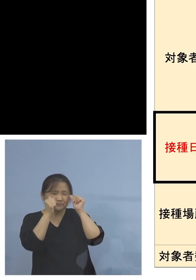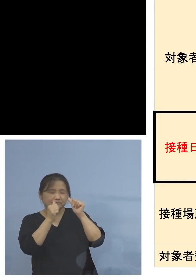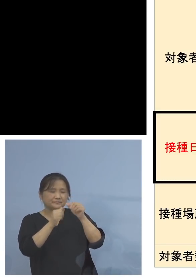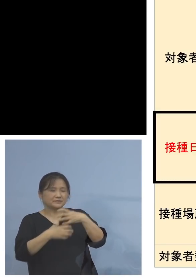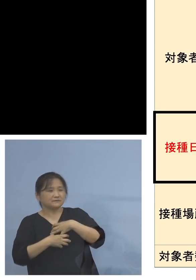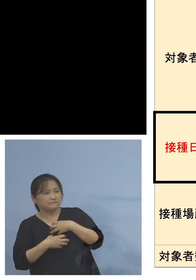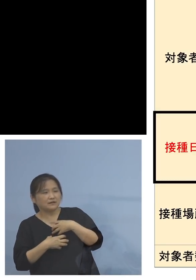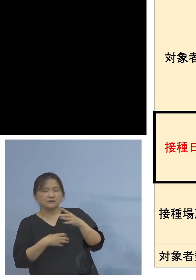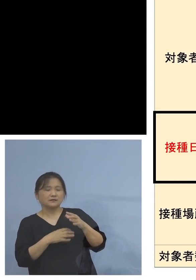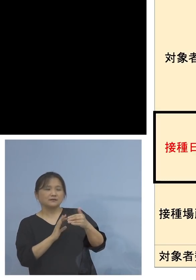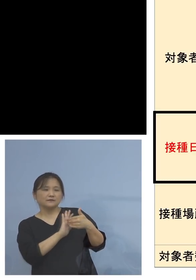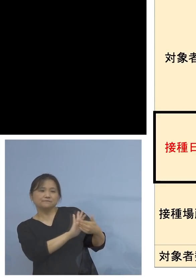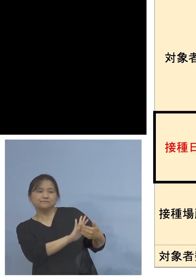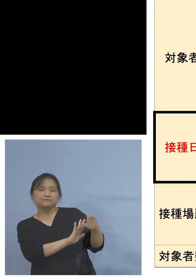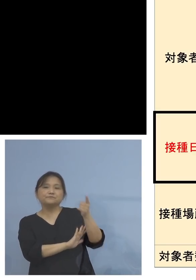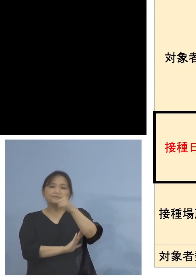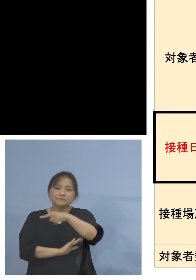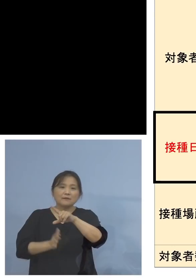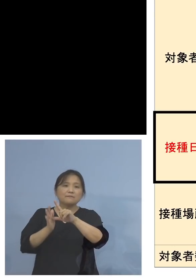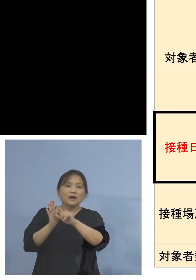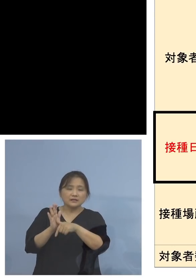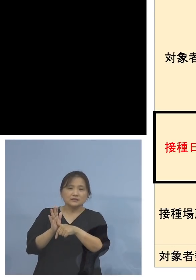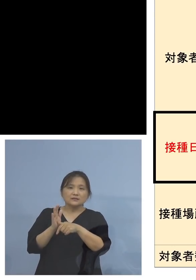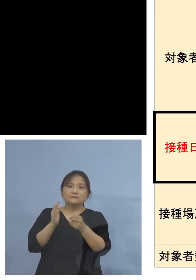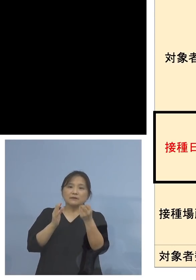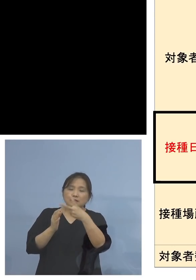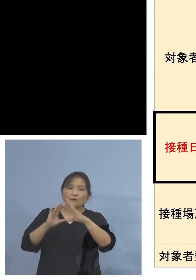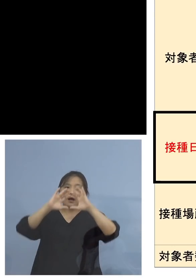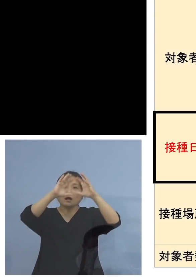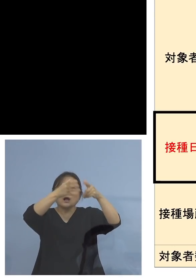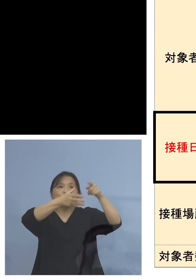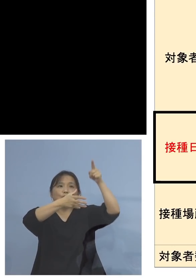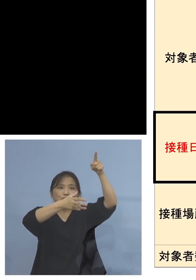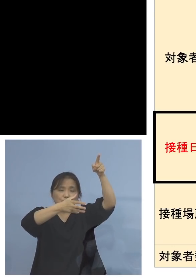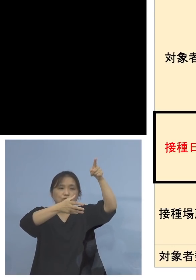これをイギリスなどで一回打ってきた 何と言っても8週間後